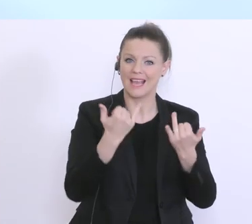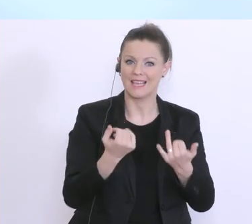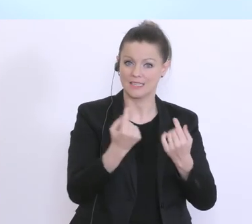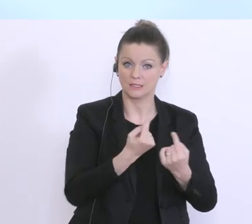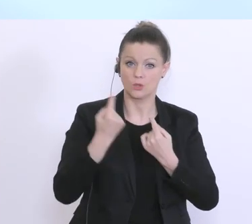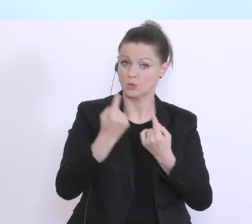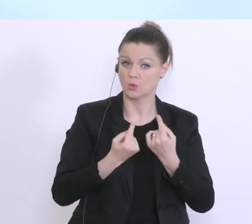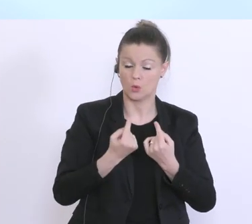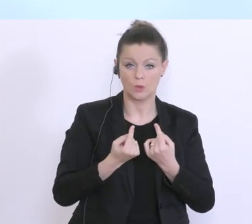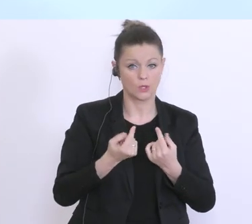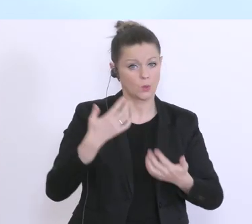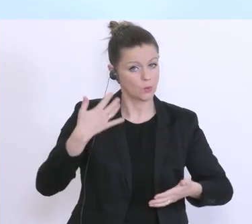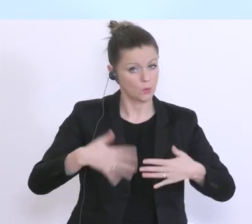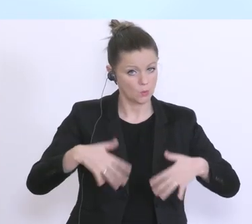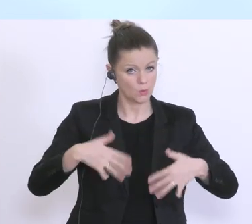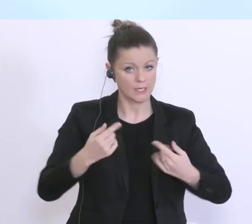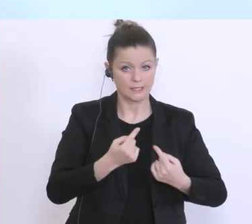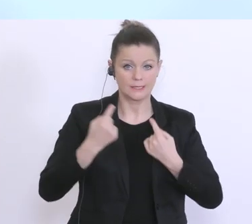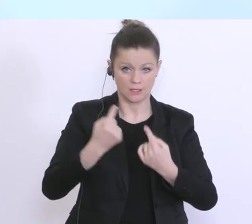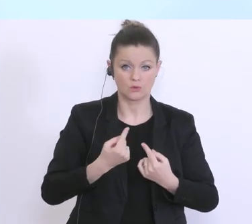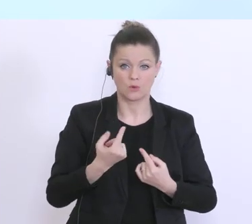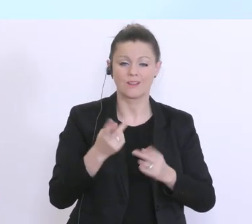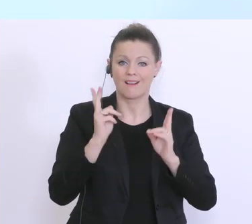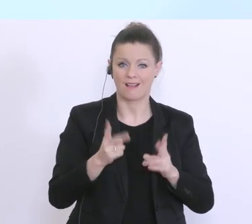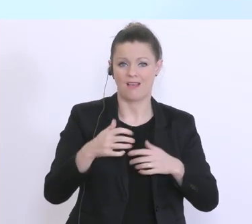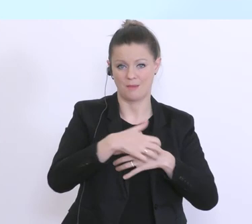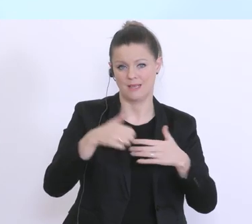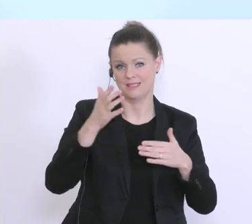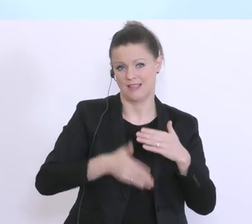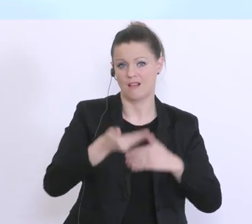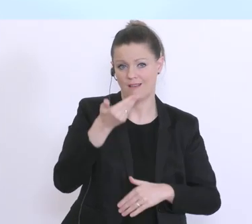jetzt eben die Zahlungen für die Gehälter Ende März und damit auch die notwendige